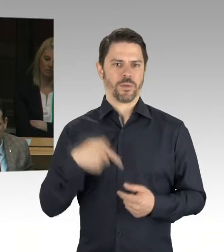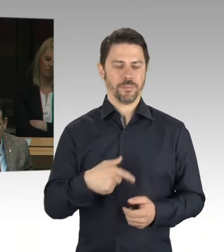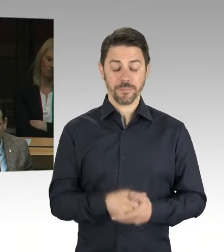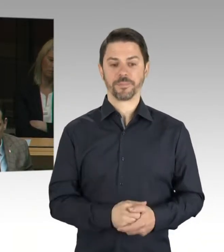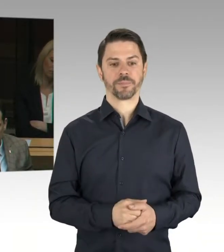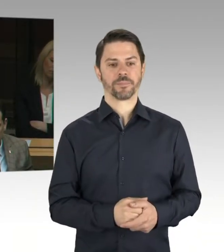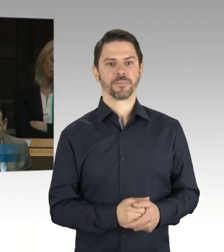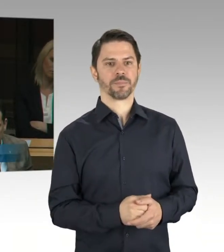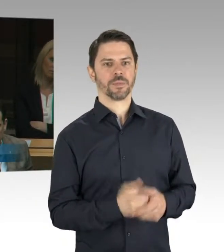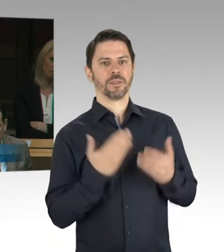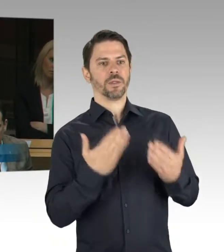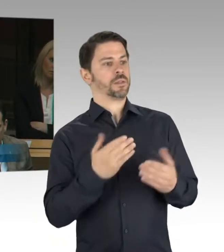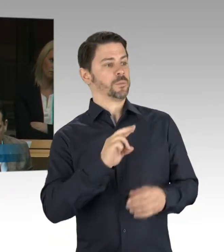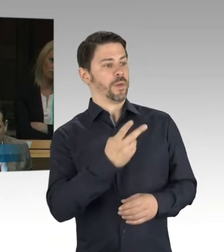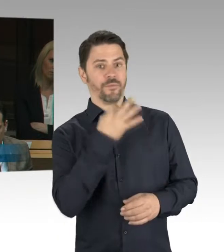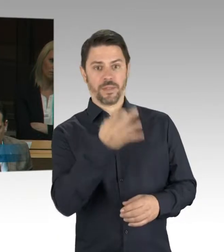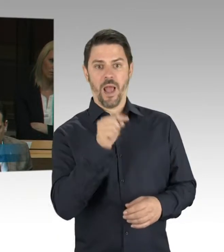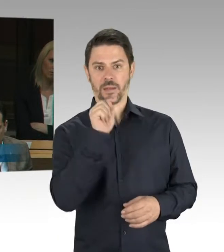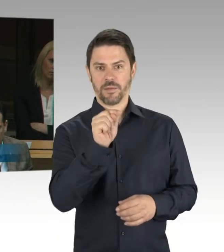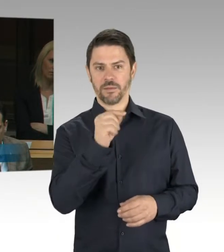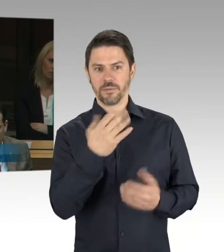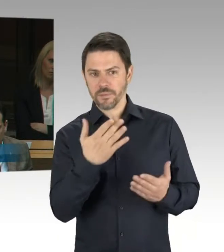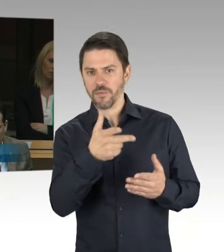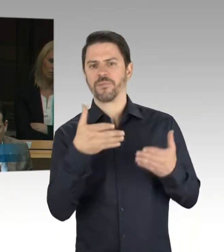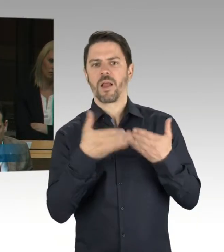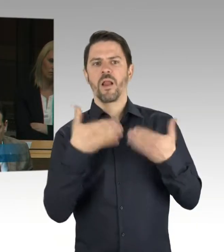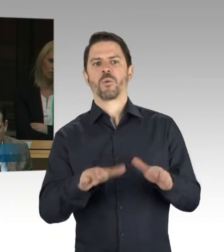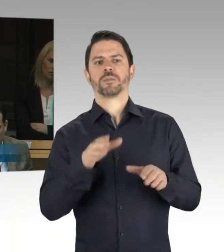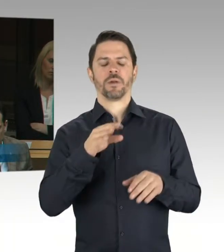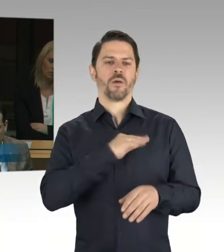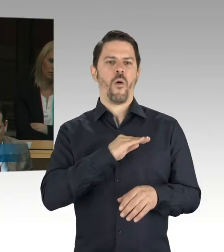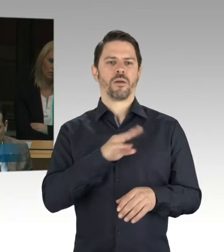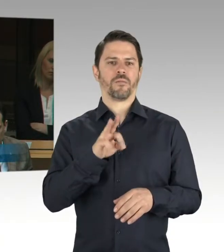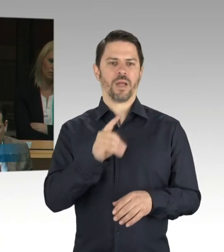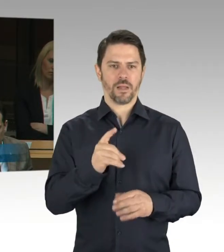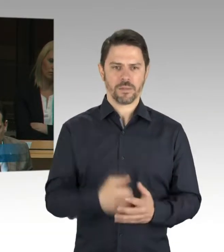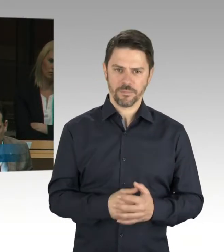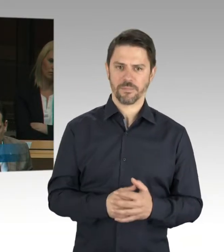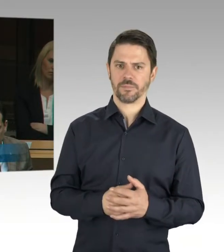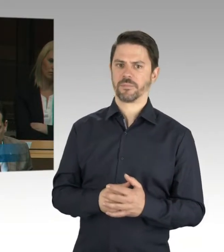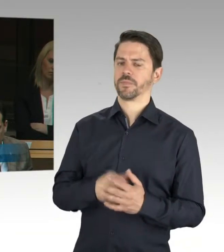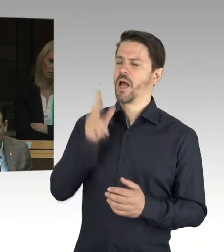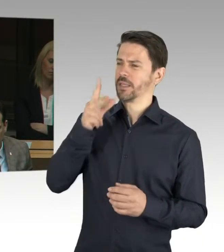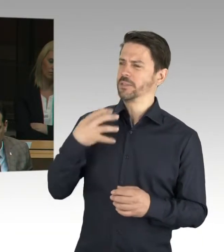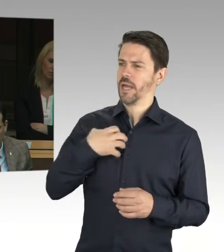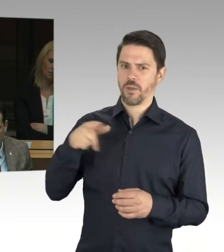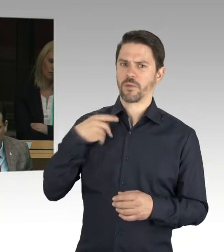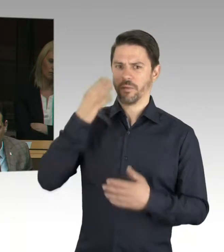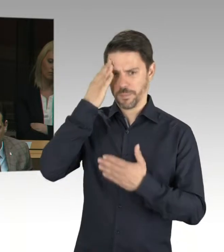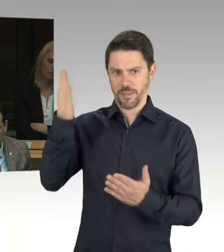aus dem Kreise der Islamisten kommt. Wird denn in diese Richtung auch ermittelt?